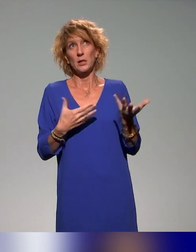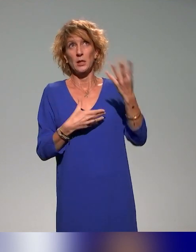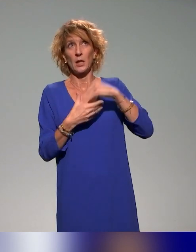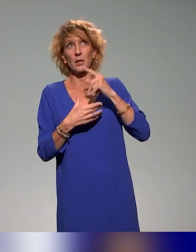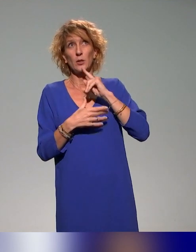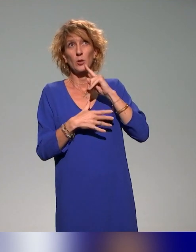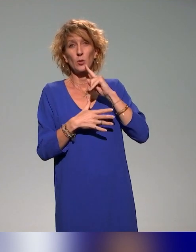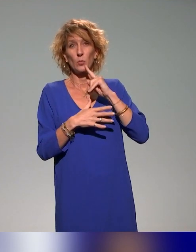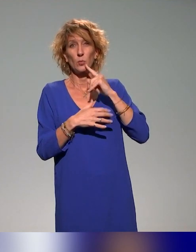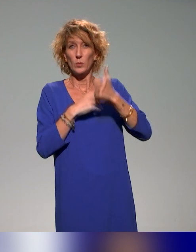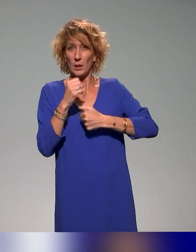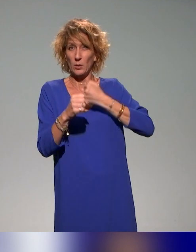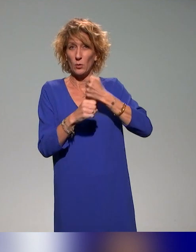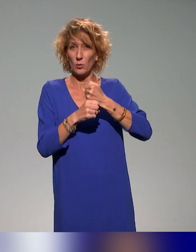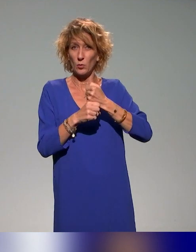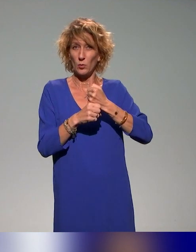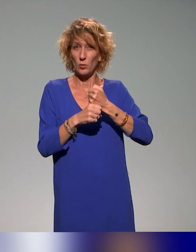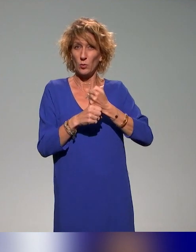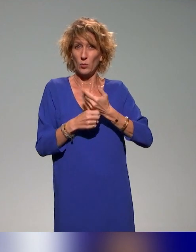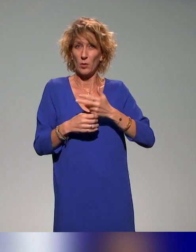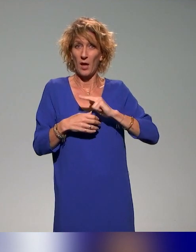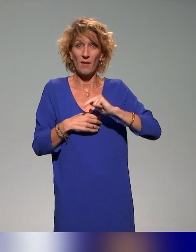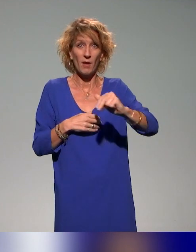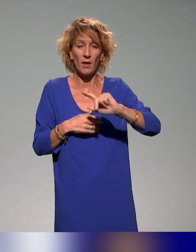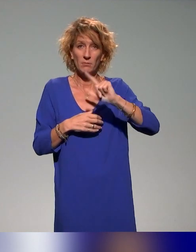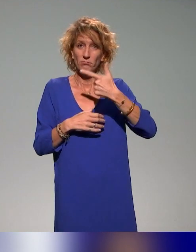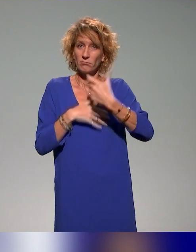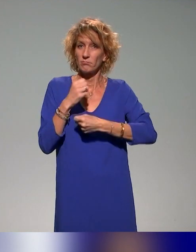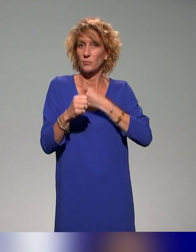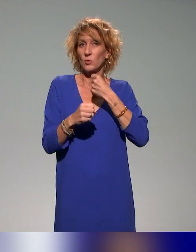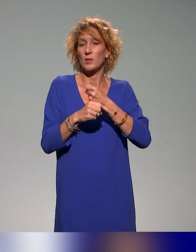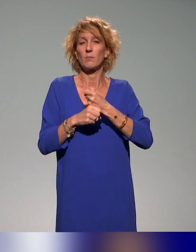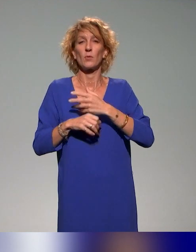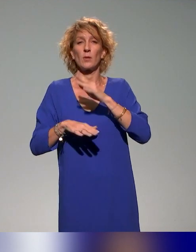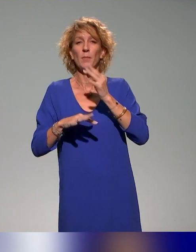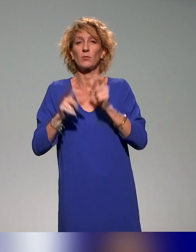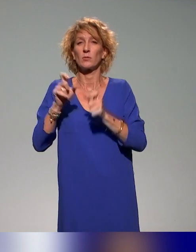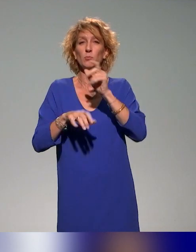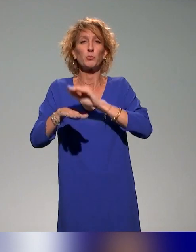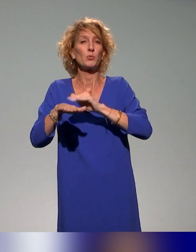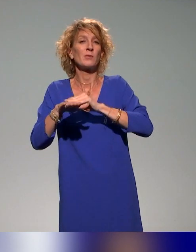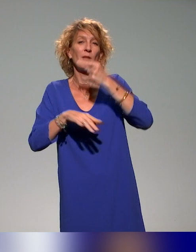En tout cas, c'est la deuxième formation qu'on va faire, notamment pour les conseillers ingénieurs pédagogiques, mais pas que.